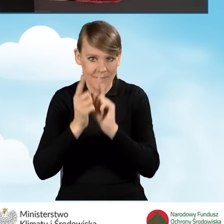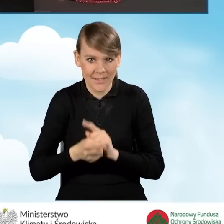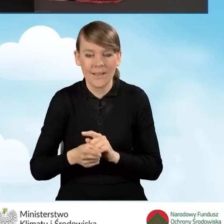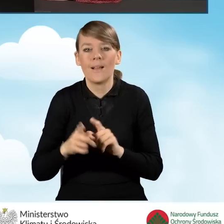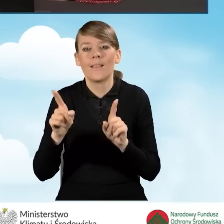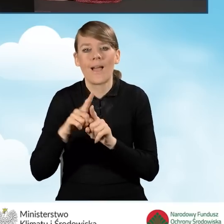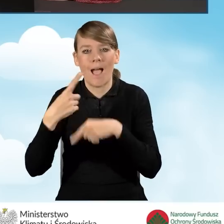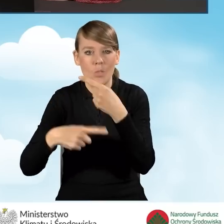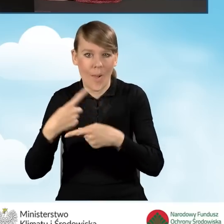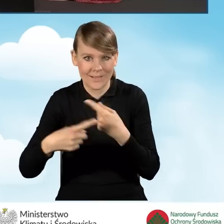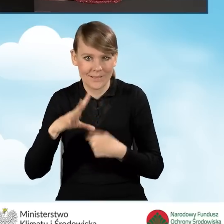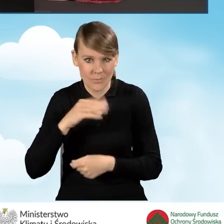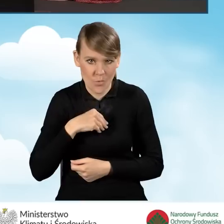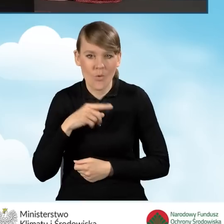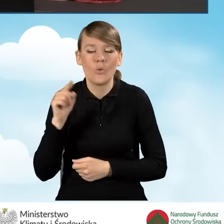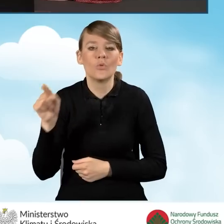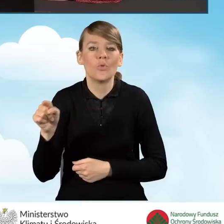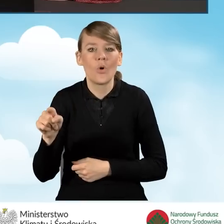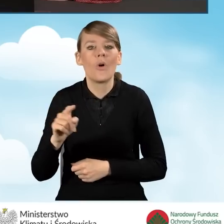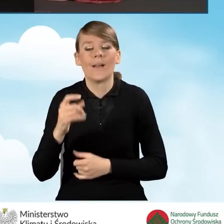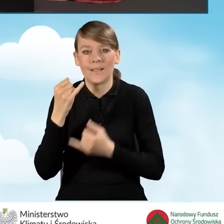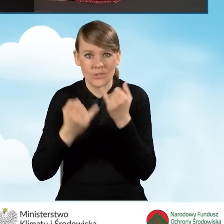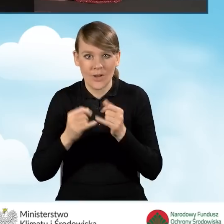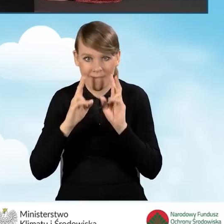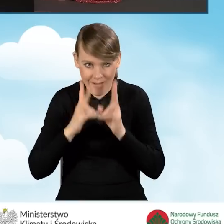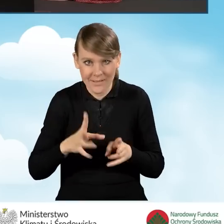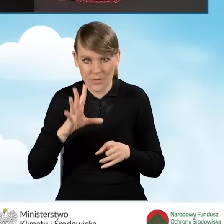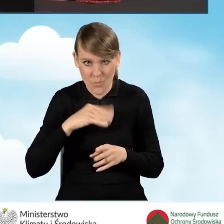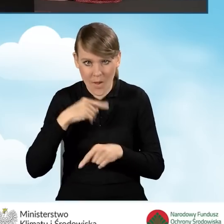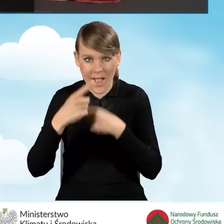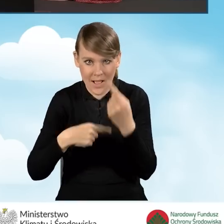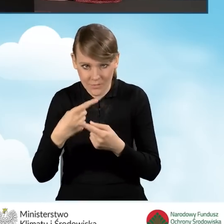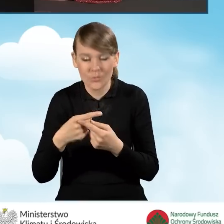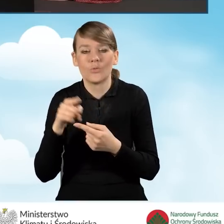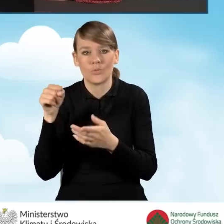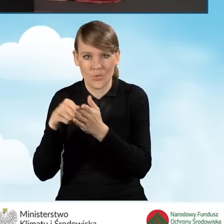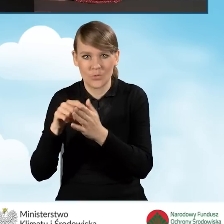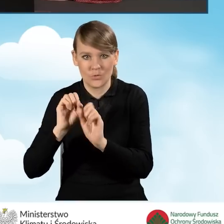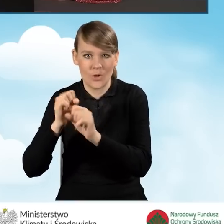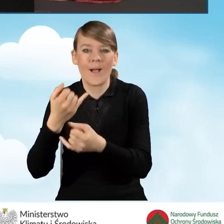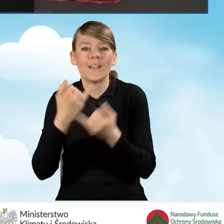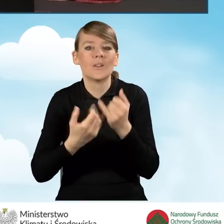Ta ikonka działa tylko w sytuacji, kiedy rzeczywiście mamy możliwość aktualizacji formularza. Działamy na starszej wersji.